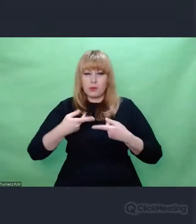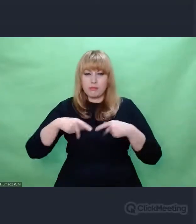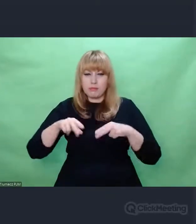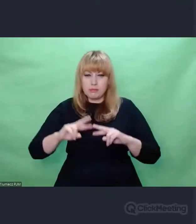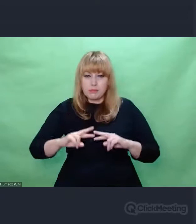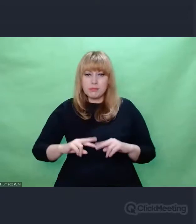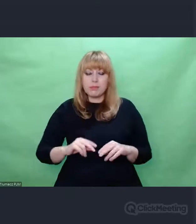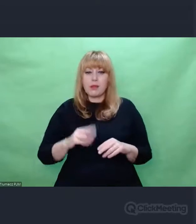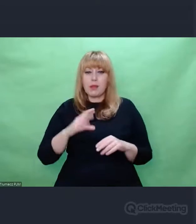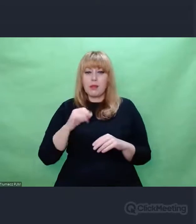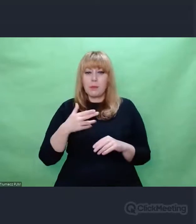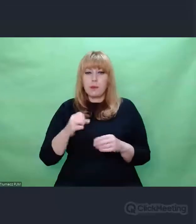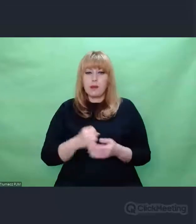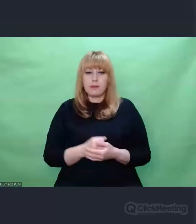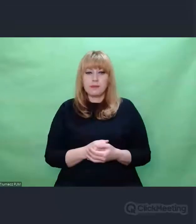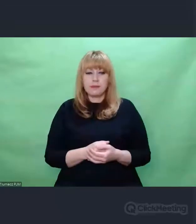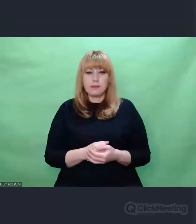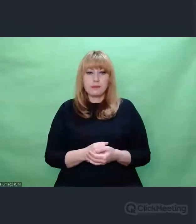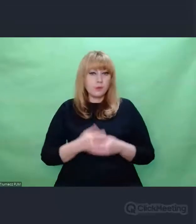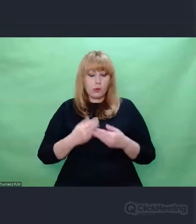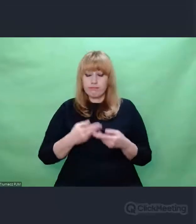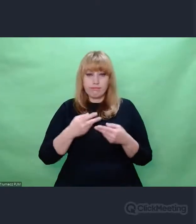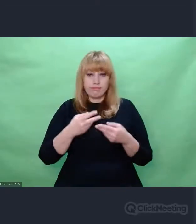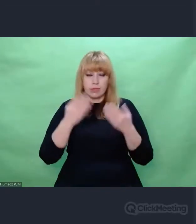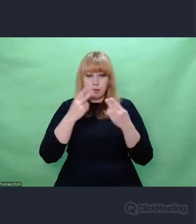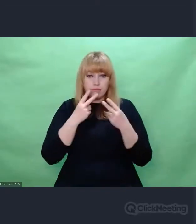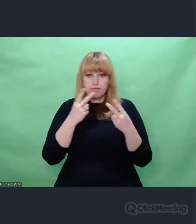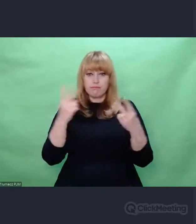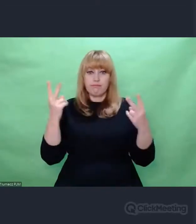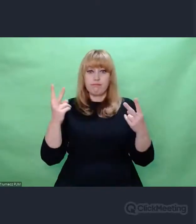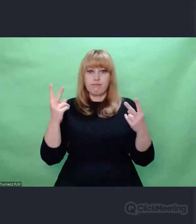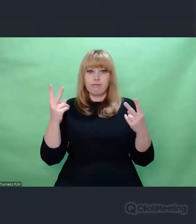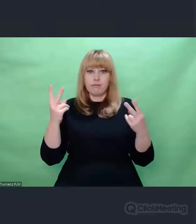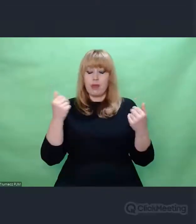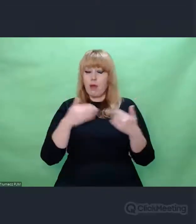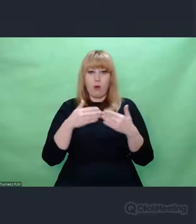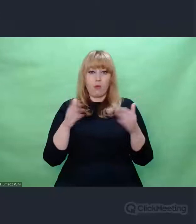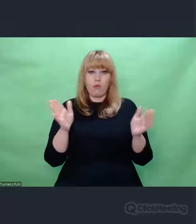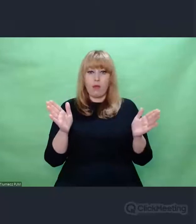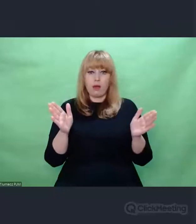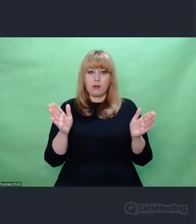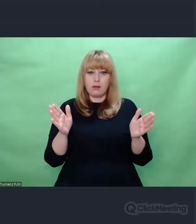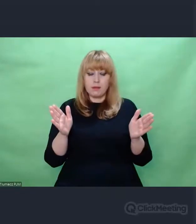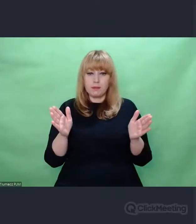Otworzyli przede mną zasoby swojego archiwum,